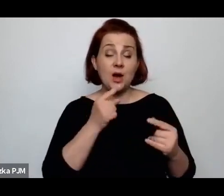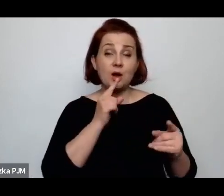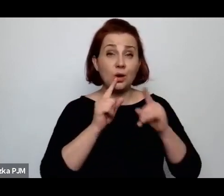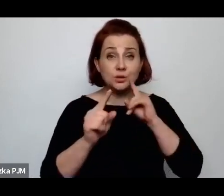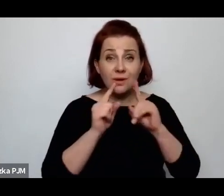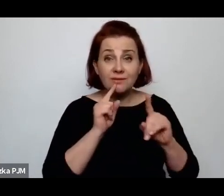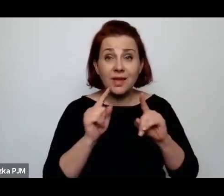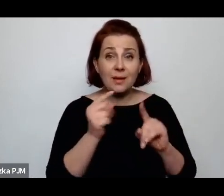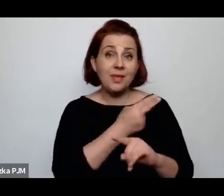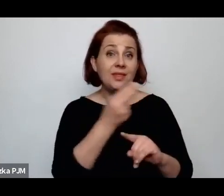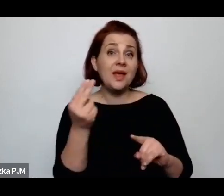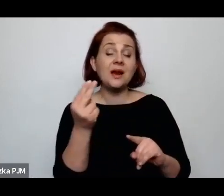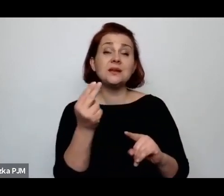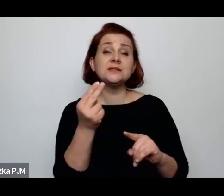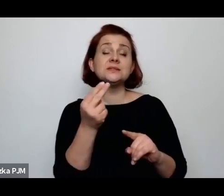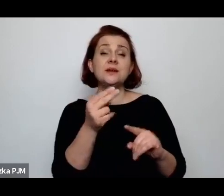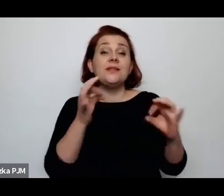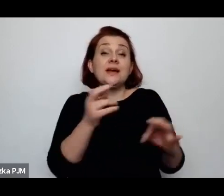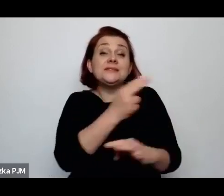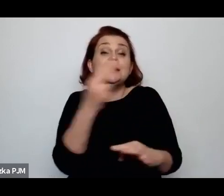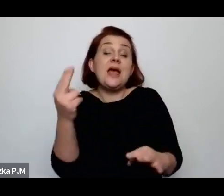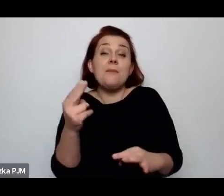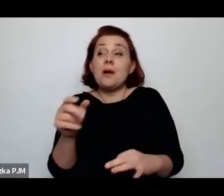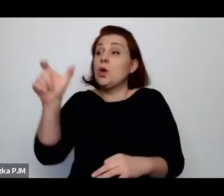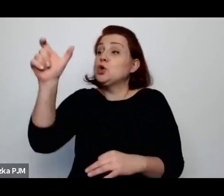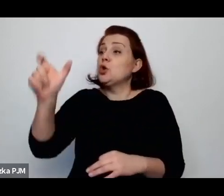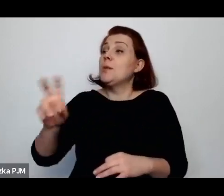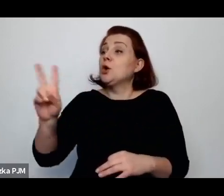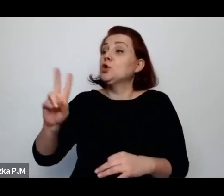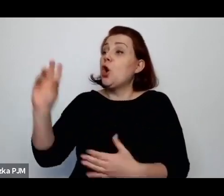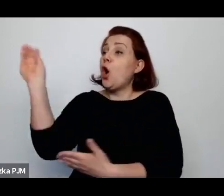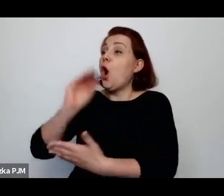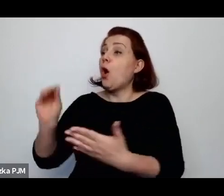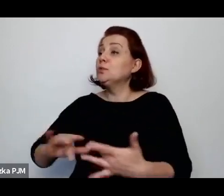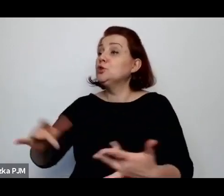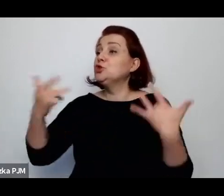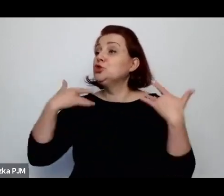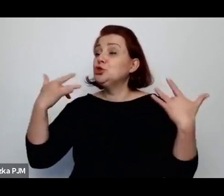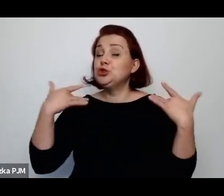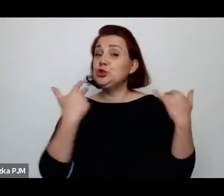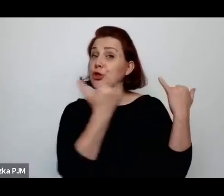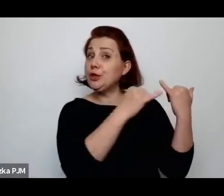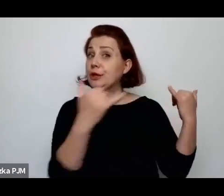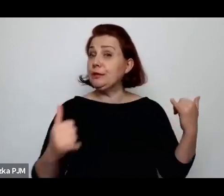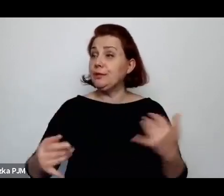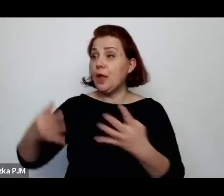ludziach, którzy relacjonują nam życie innych, to tak, jak - już też powiedziałyśmy sobie